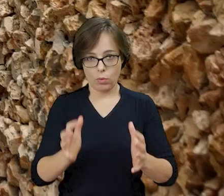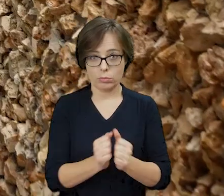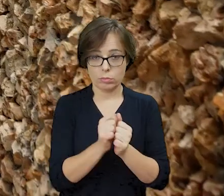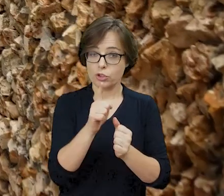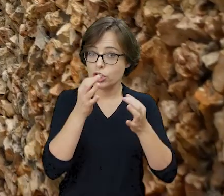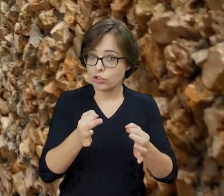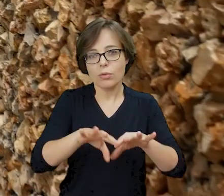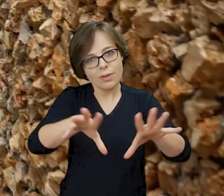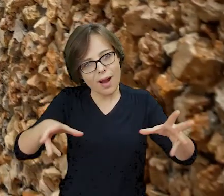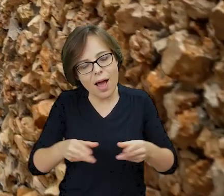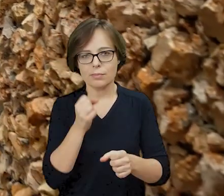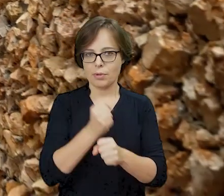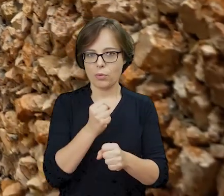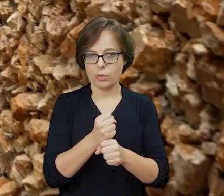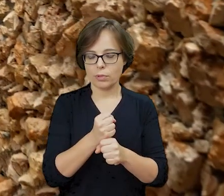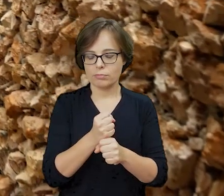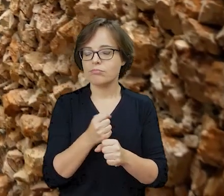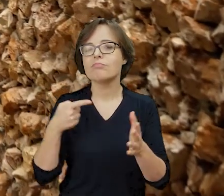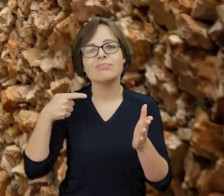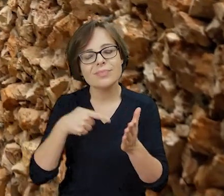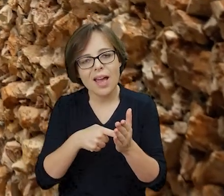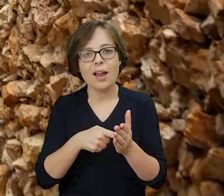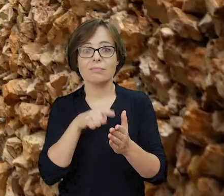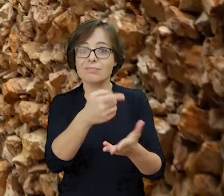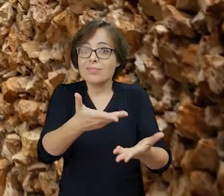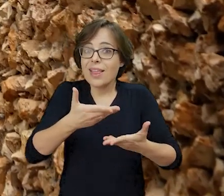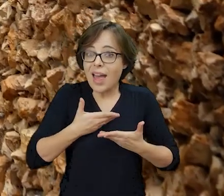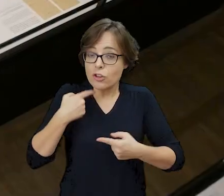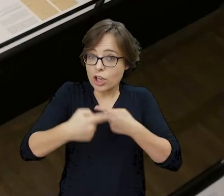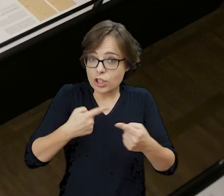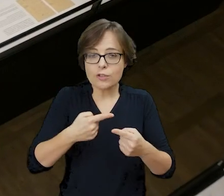i dziś wspólnie pracujemy tu, aby kontynuować ochronę powierzonego nam dziedzictwa.